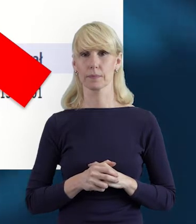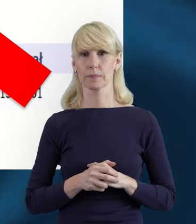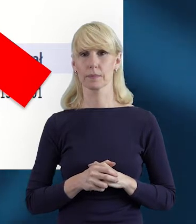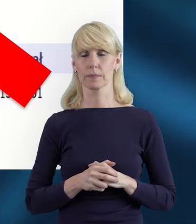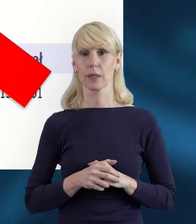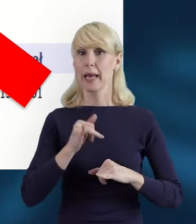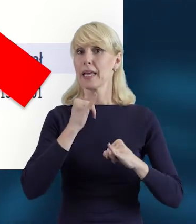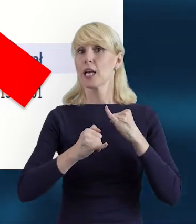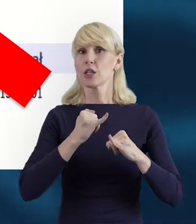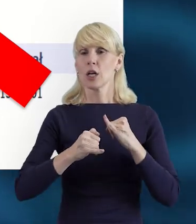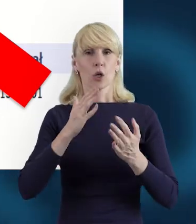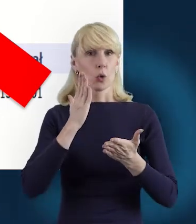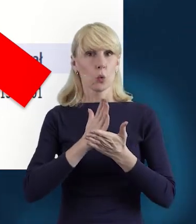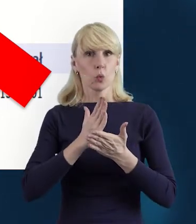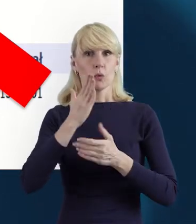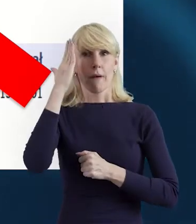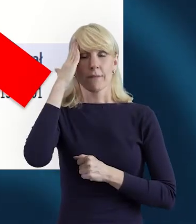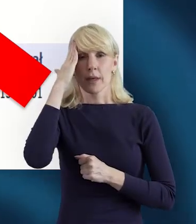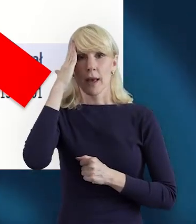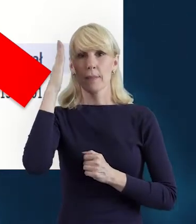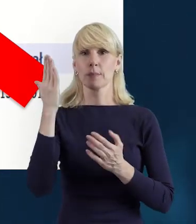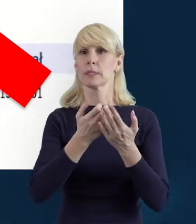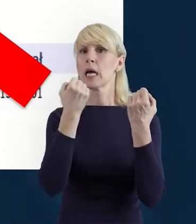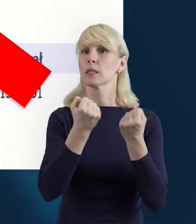jeżeli wiemy, jaka jest ta forma zaangażowania,